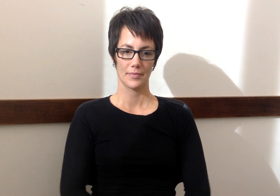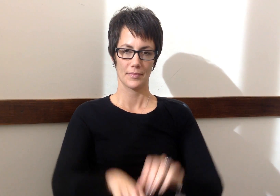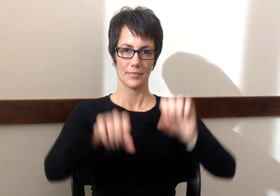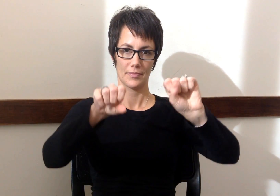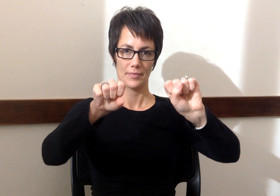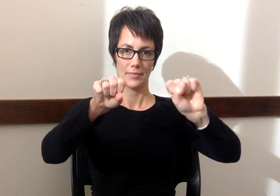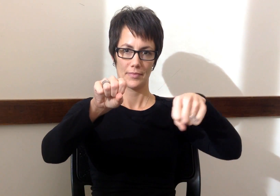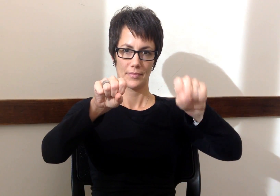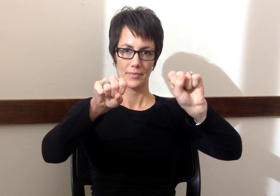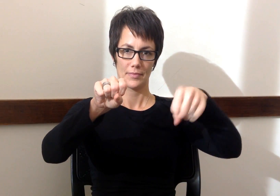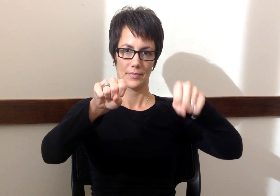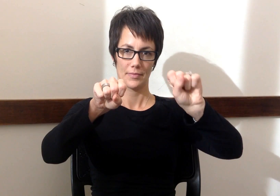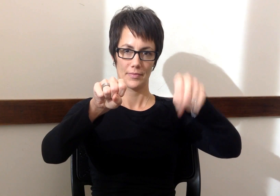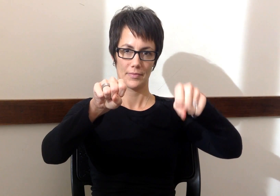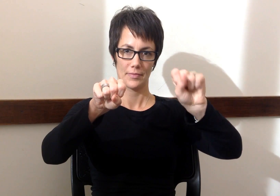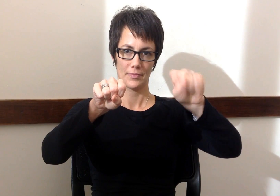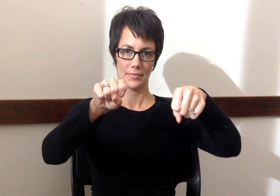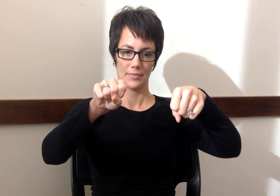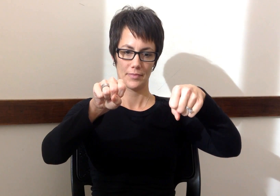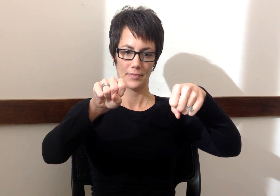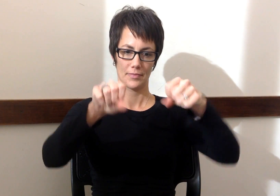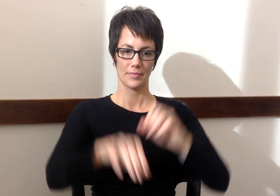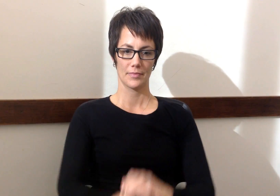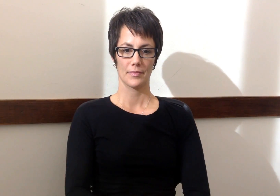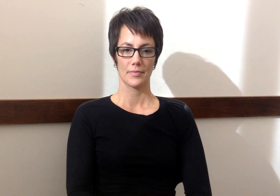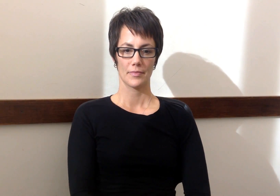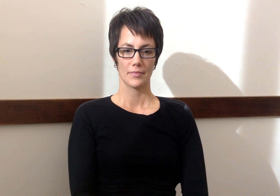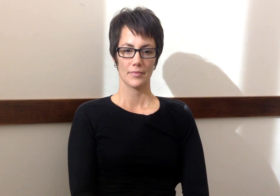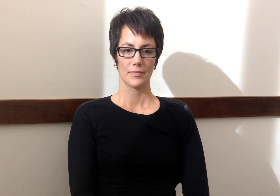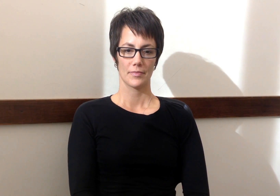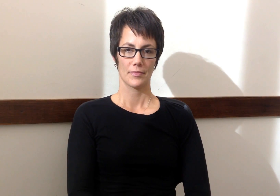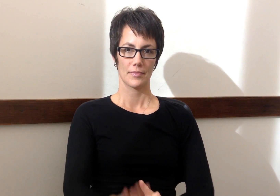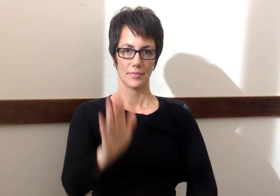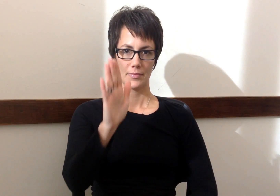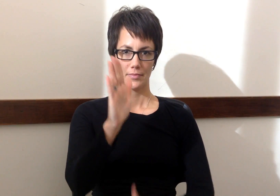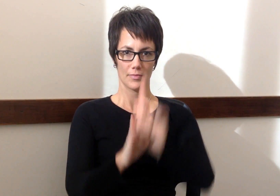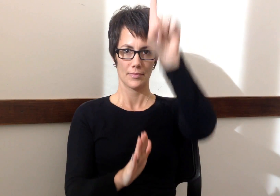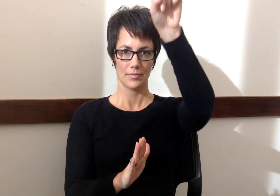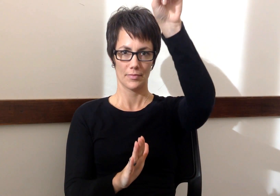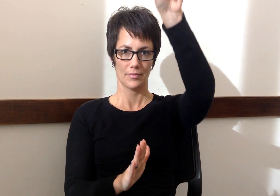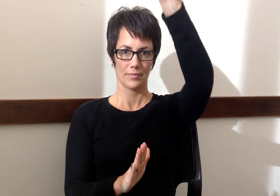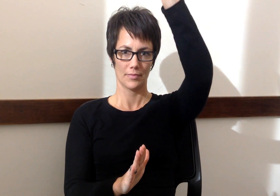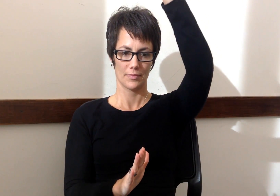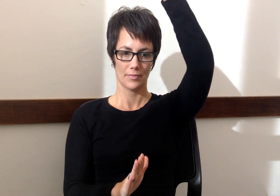Motocicleta - Motorcycle Cohete - Rocket